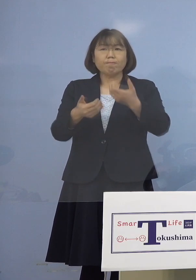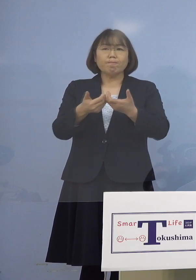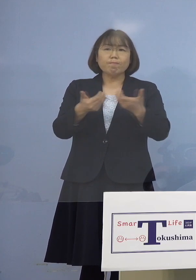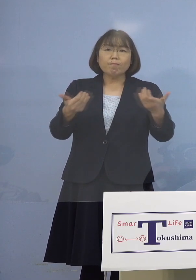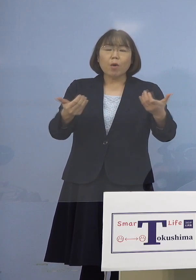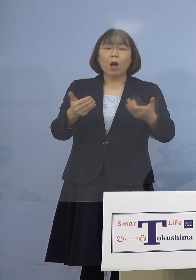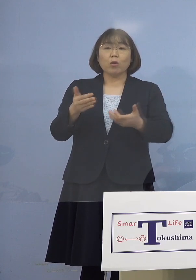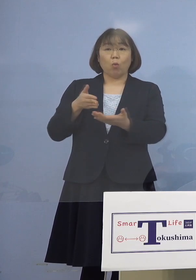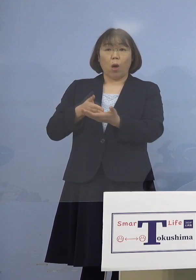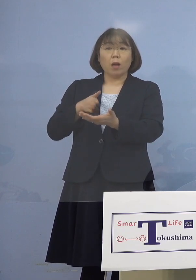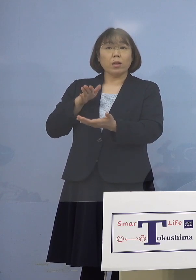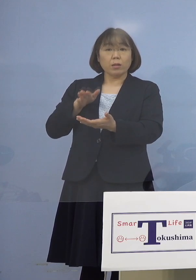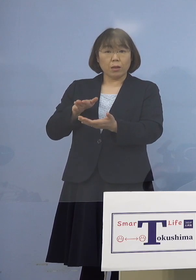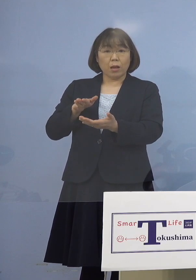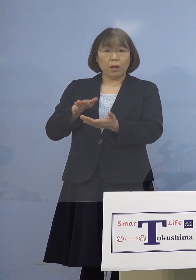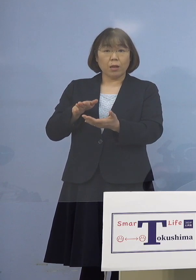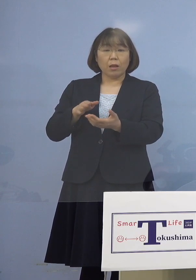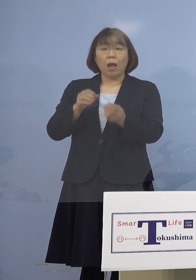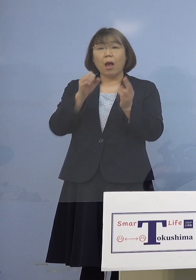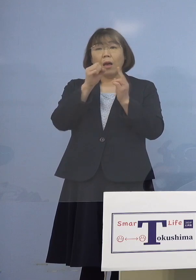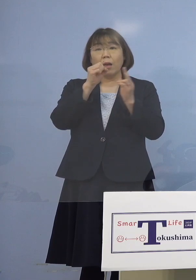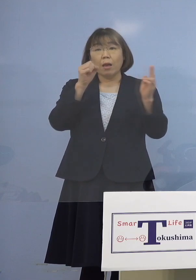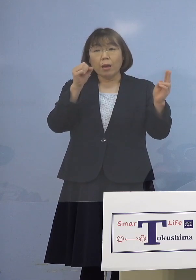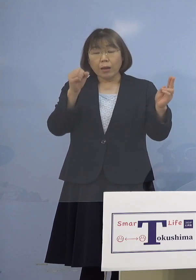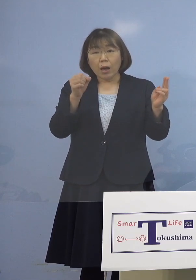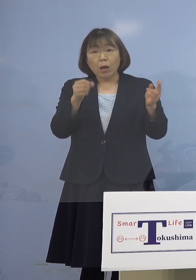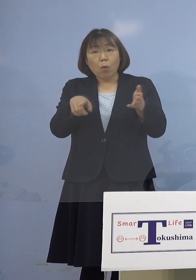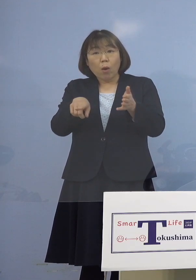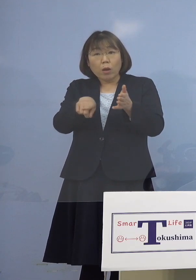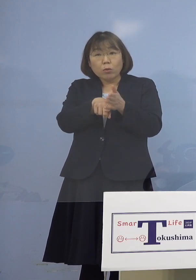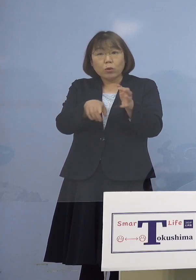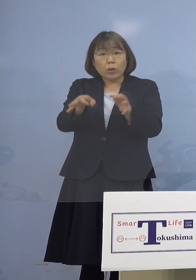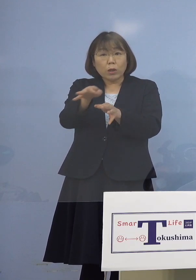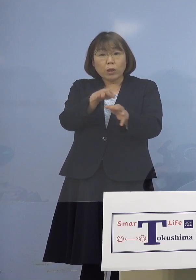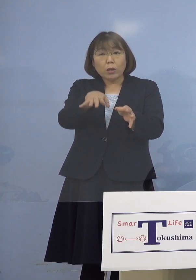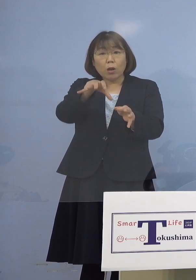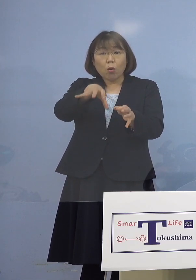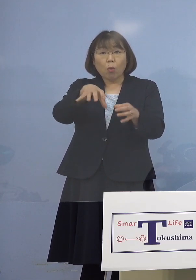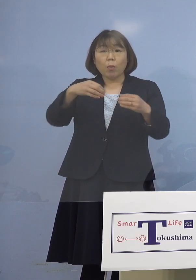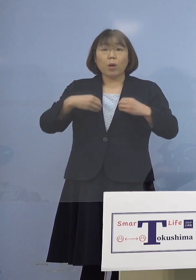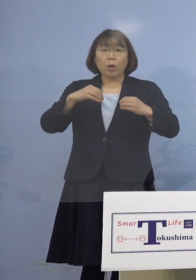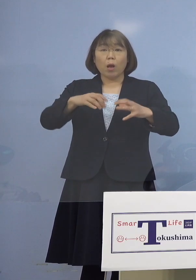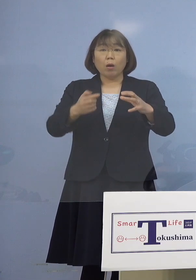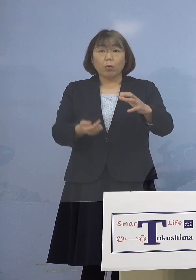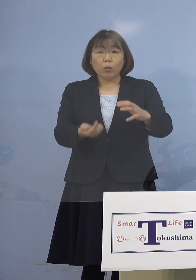つまりカラオケ施設がある店で クラスターが発生した ということでよろしいですか